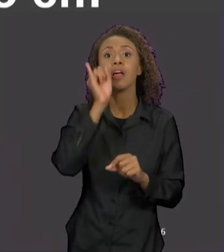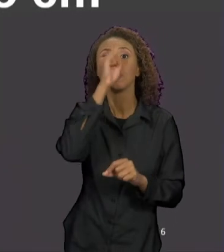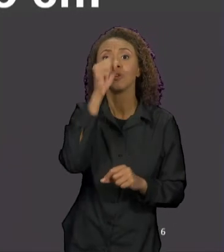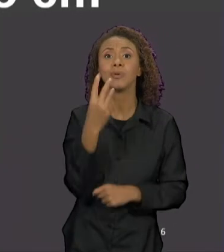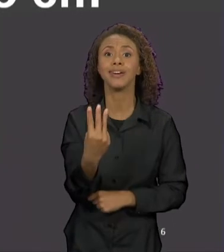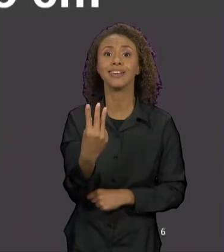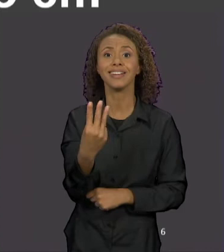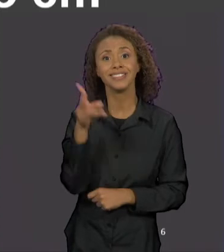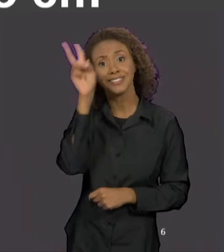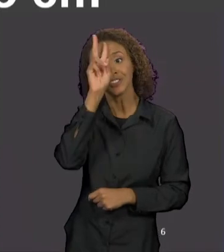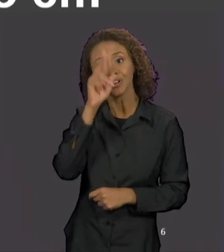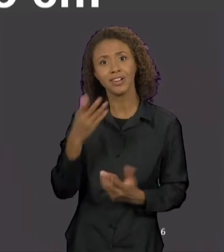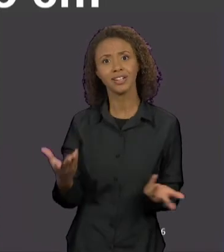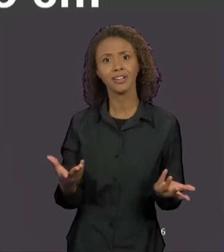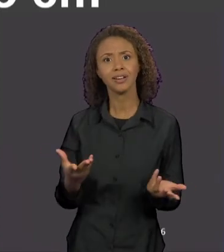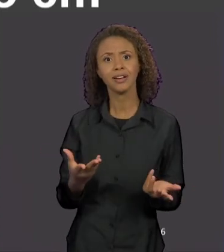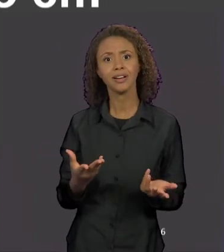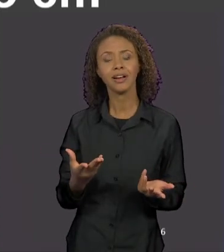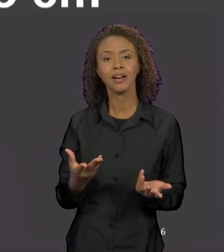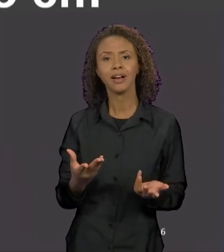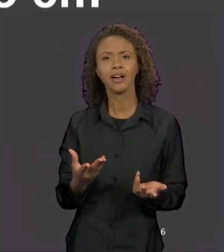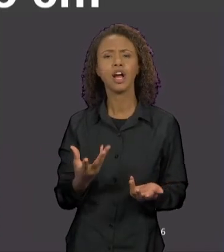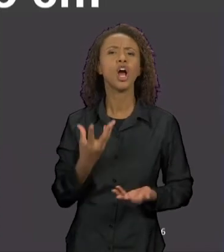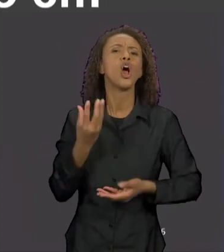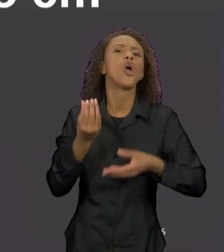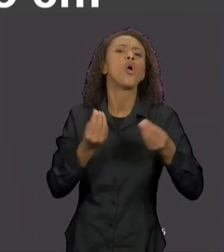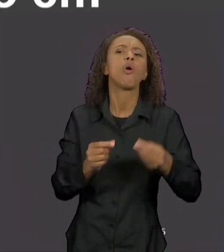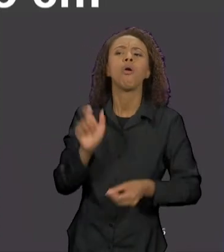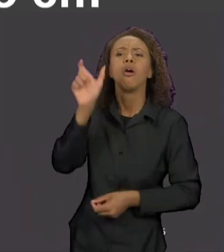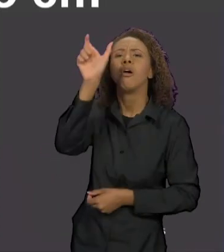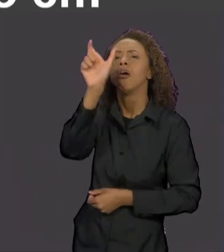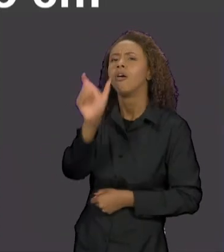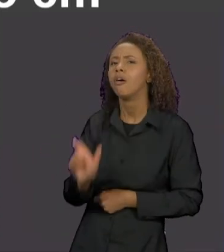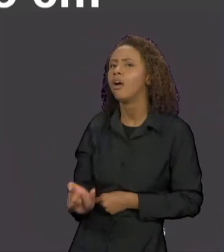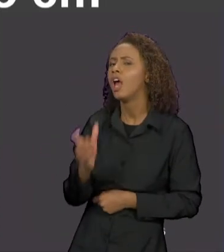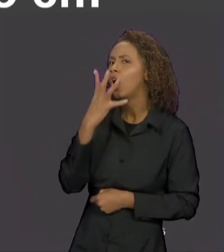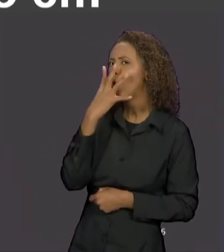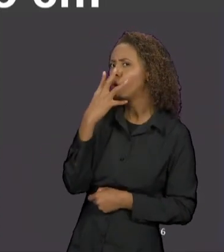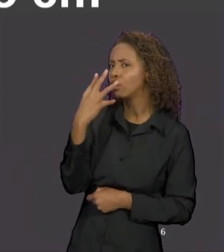COMO QUE O LOBO FUNCIONA DISCURSIVAMENTE NA